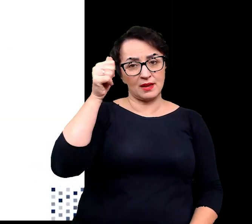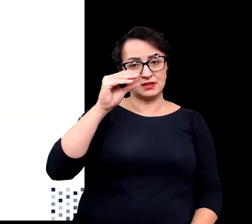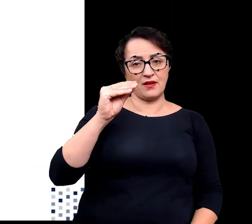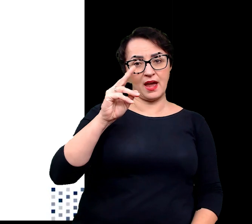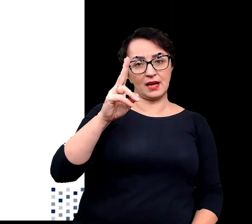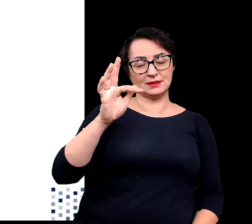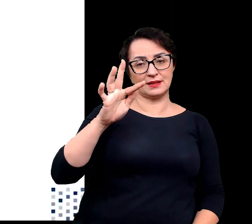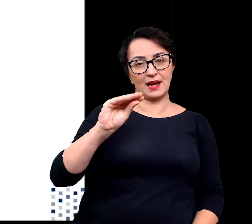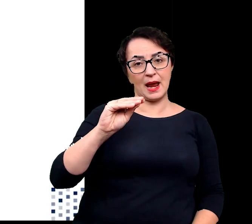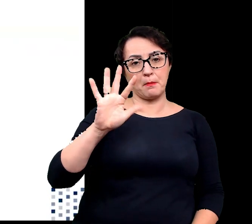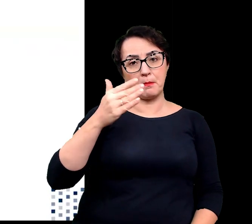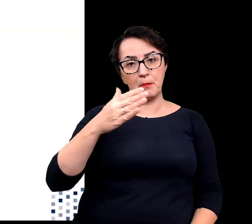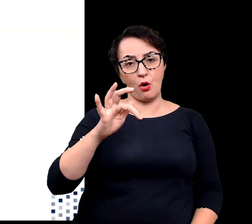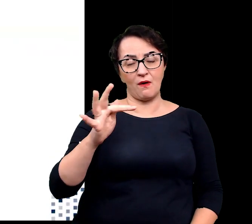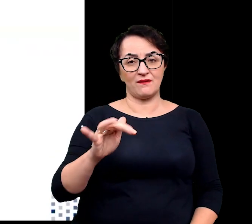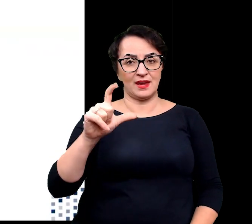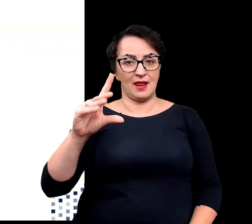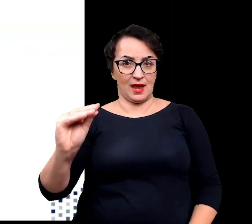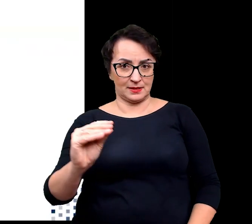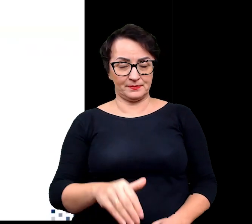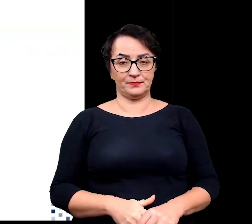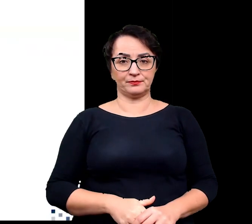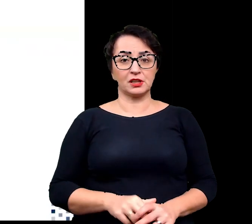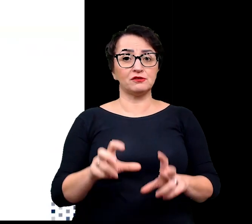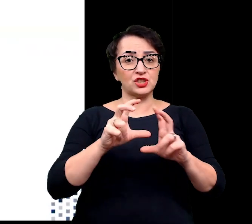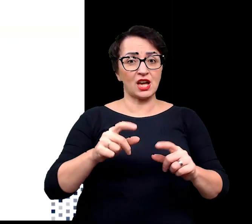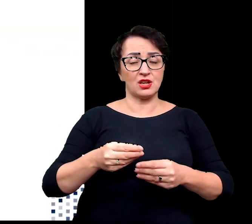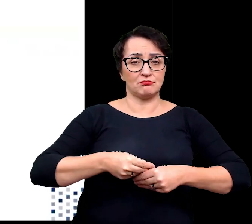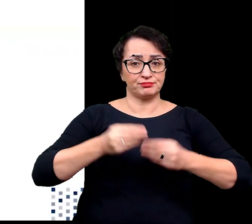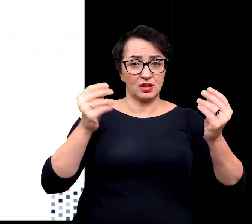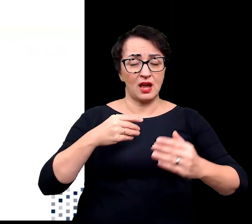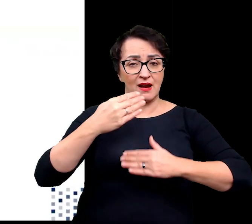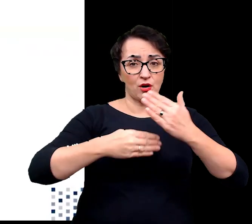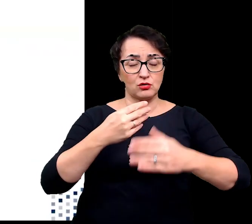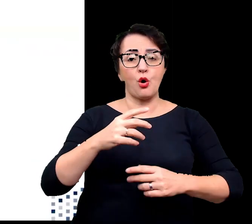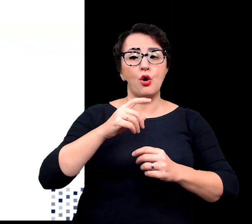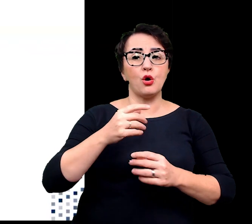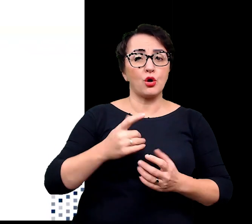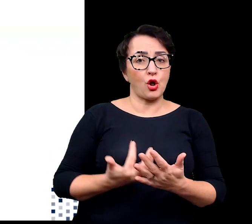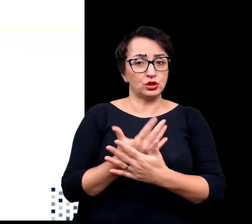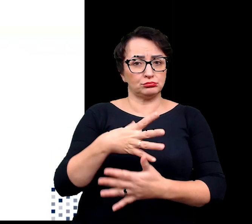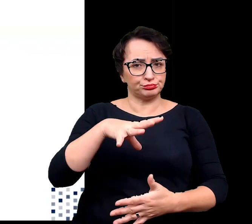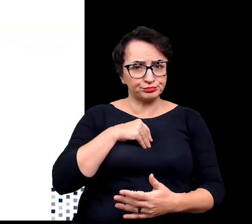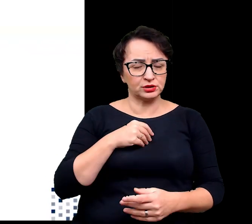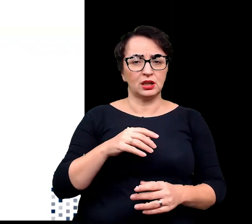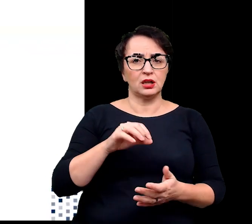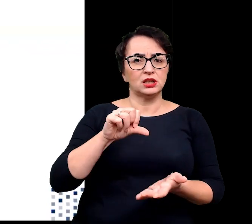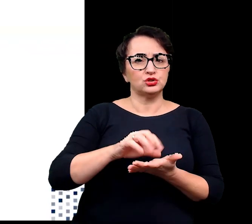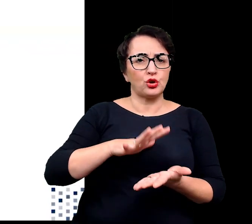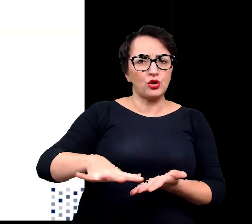W toku ewolucji rośliny również wykształciły liczne przystosowania i zasiedliły środowiska zaliczane do ekstremalnych.